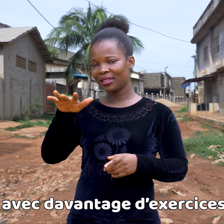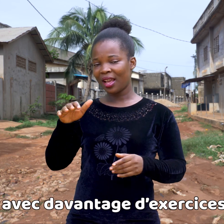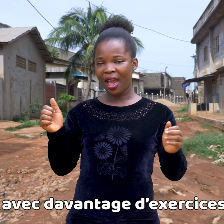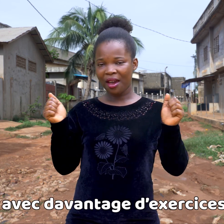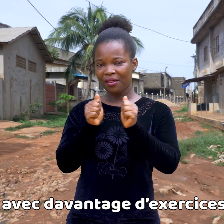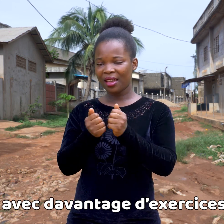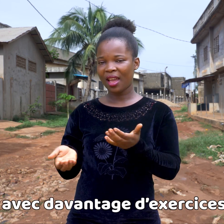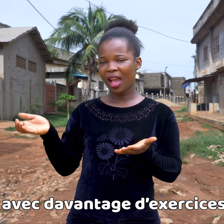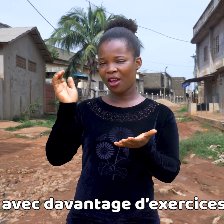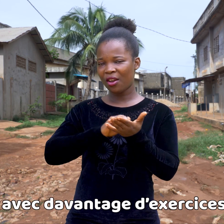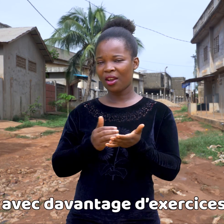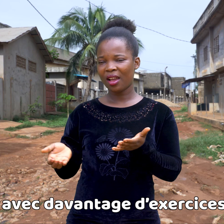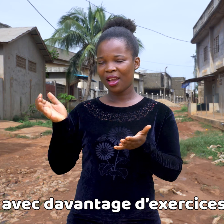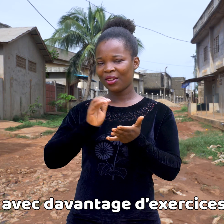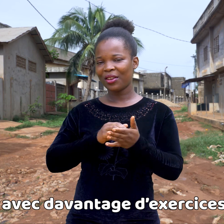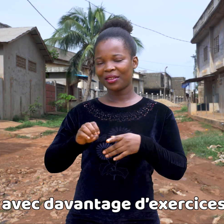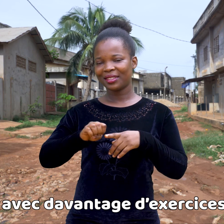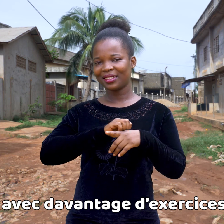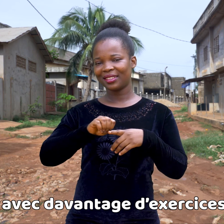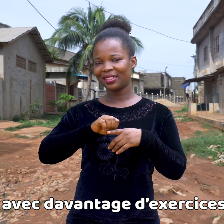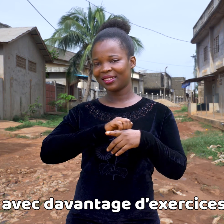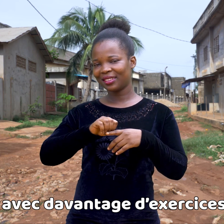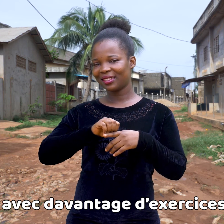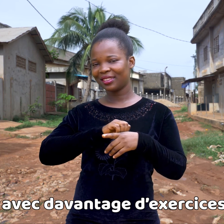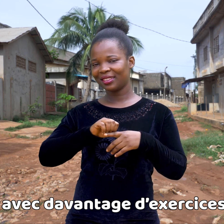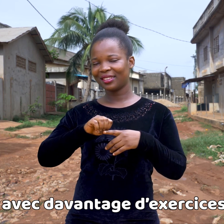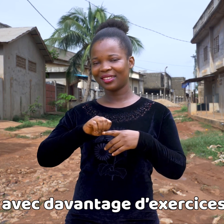con aún más ejercicios.